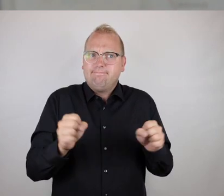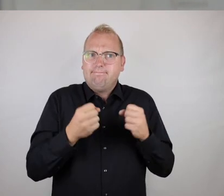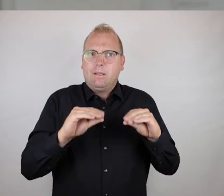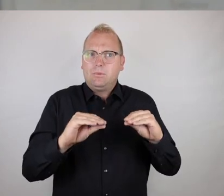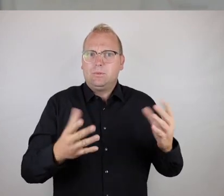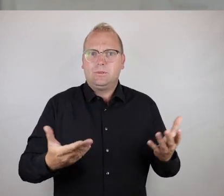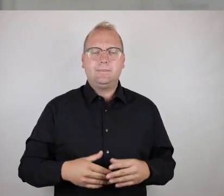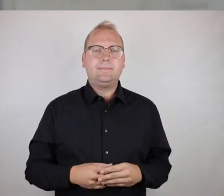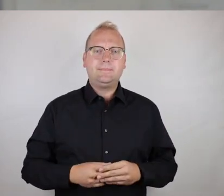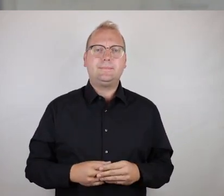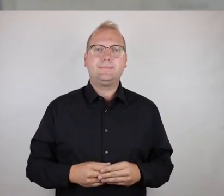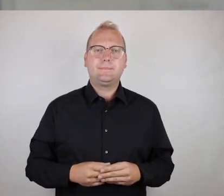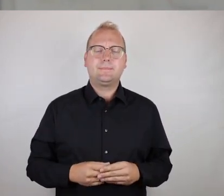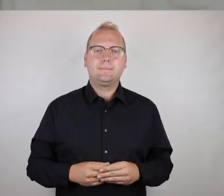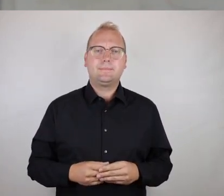diesem Grunde nicht benutzbar.